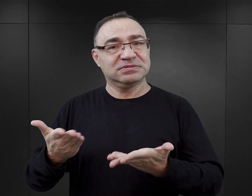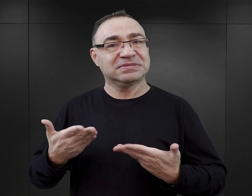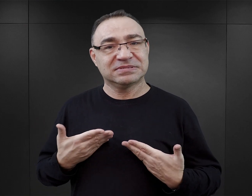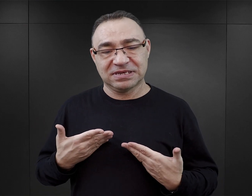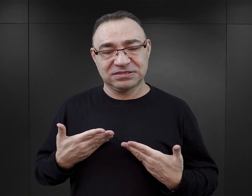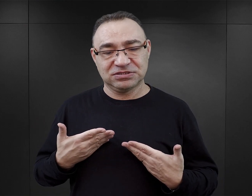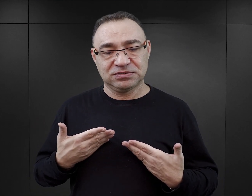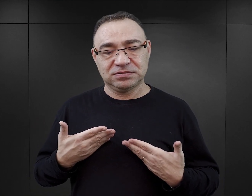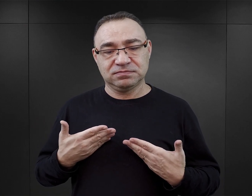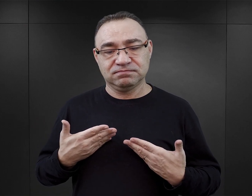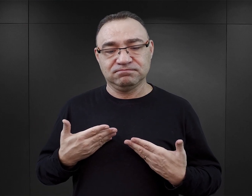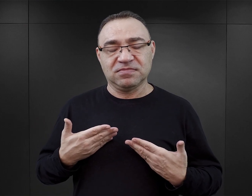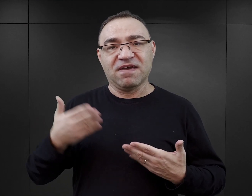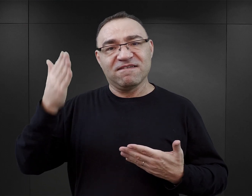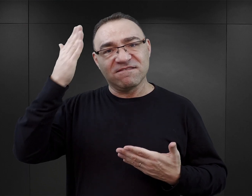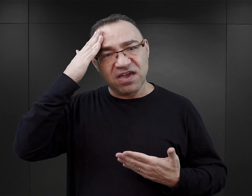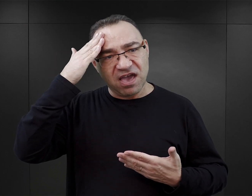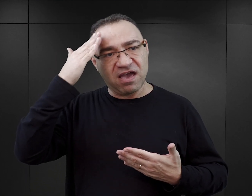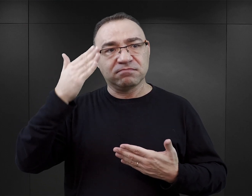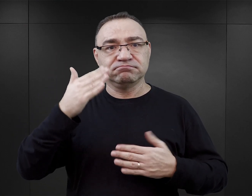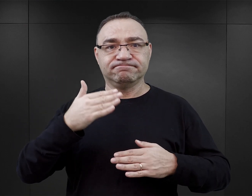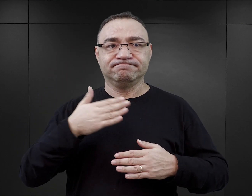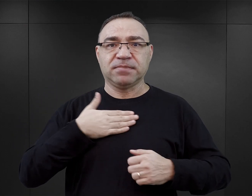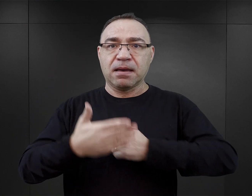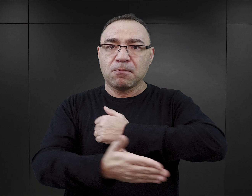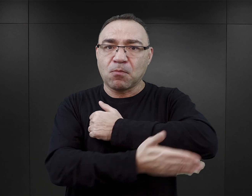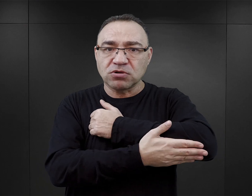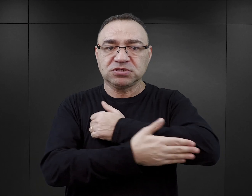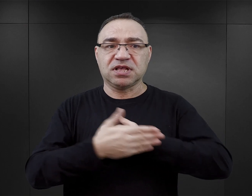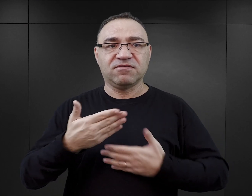nie można na ich podstawie budować sobie bazy merytorycznej